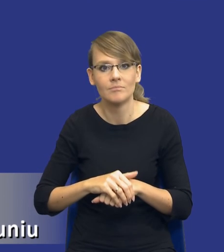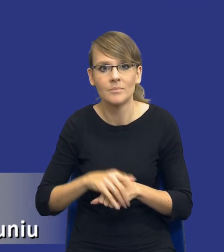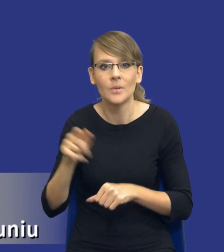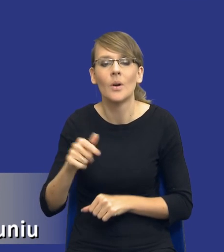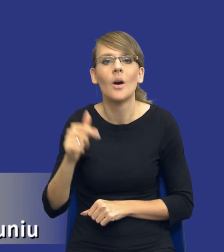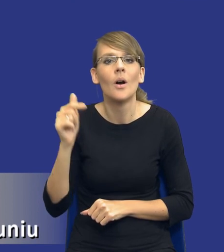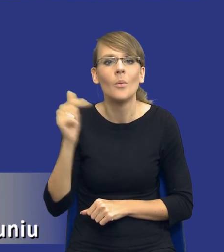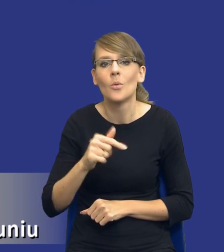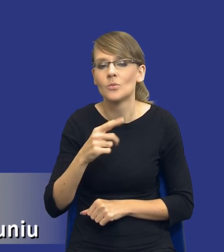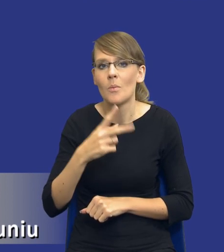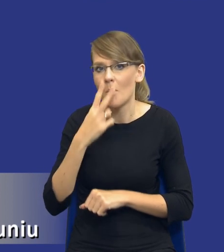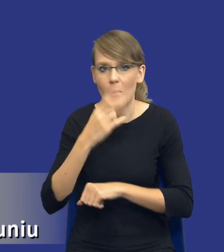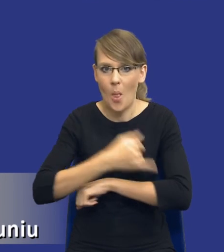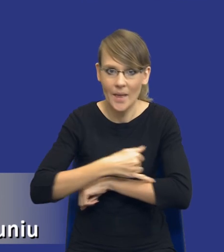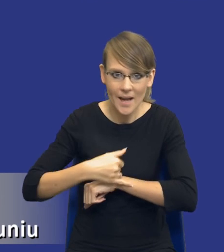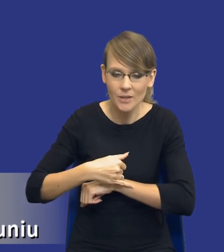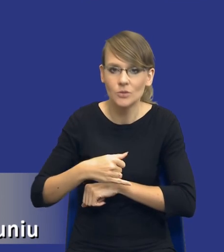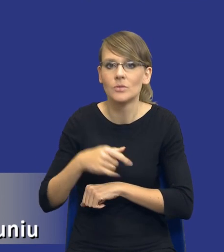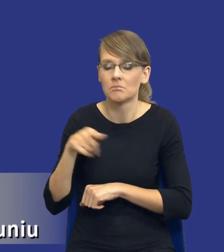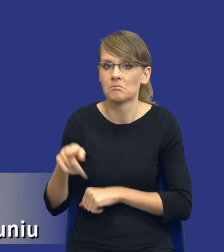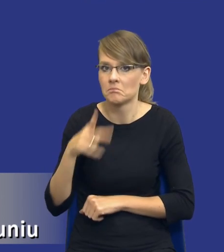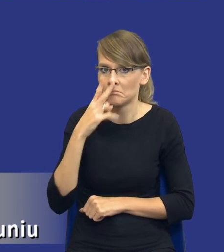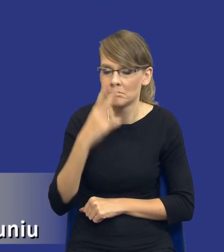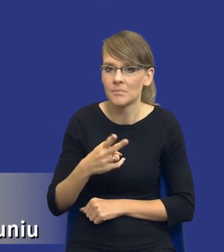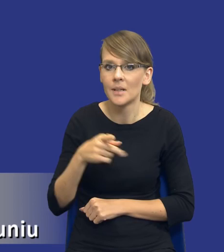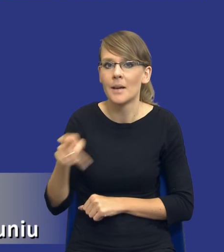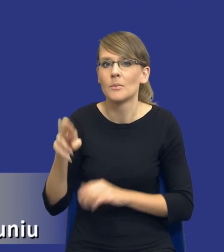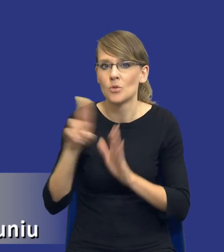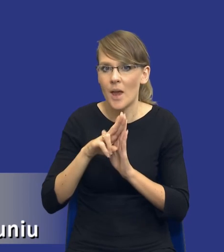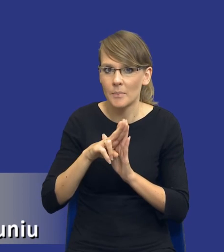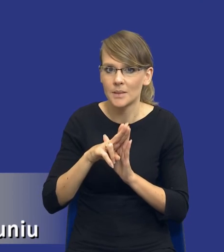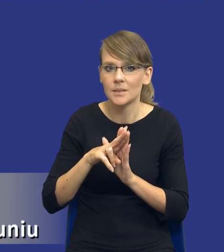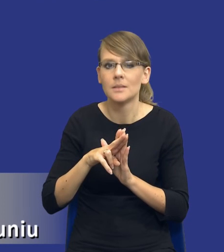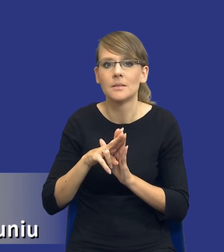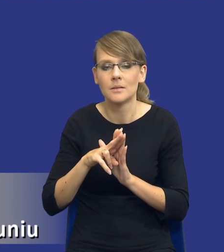podkreślić, to to, że zwróćcie Państwo uwagę, że przepis jest i dotyczy tylko i